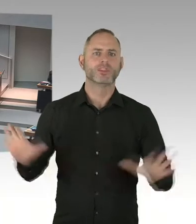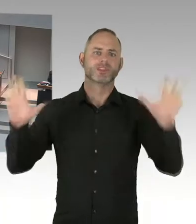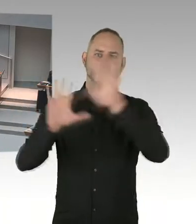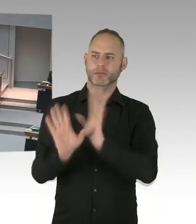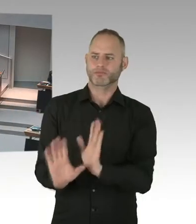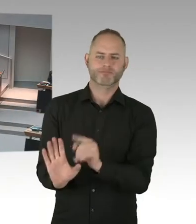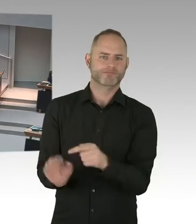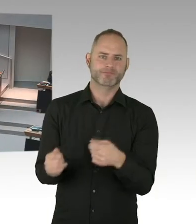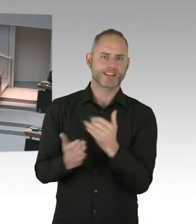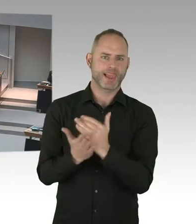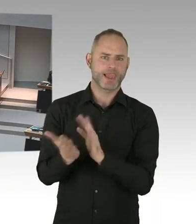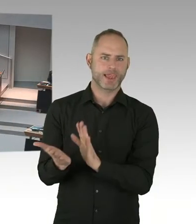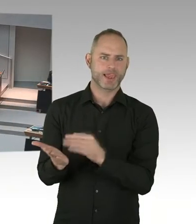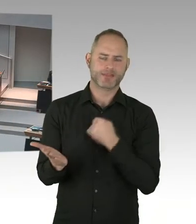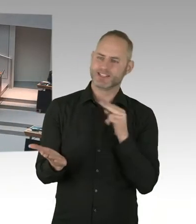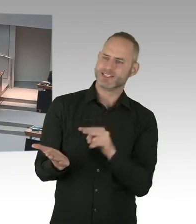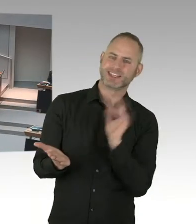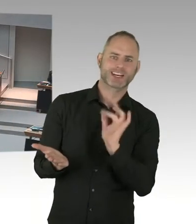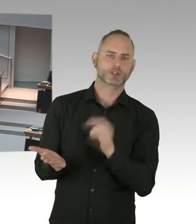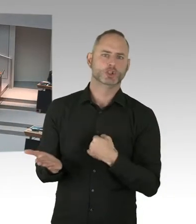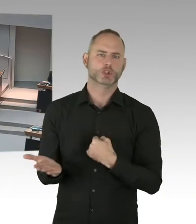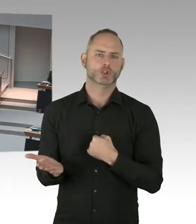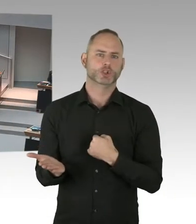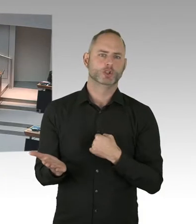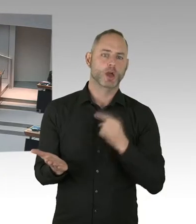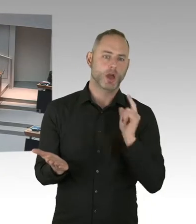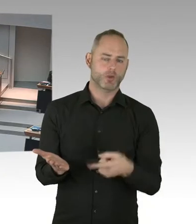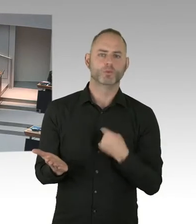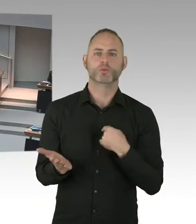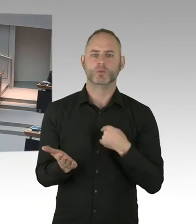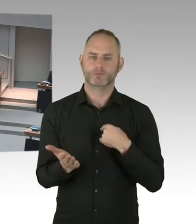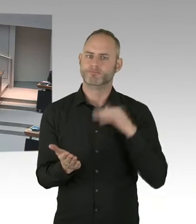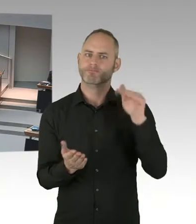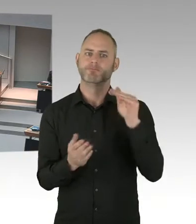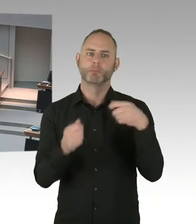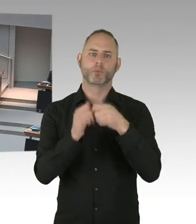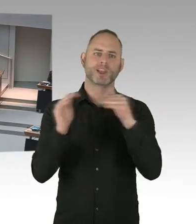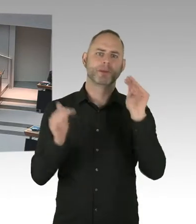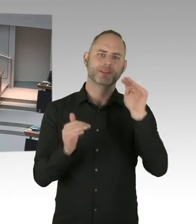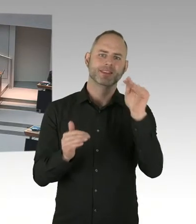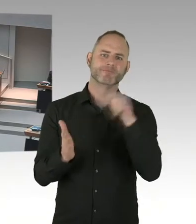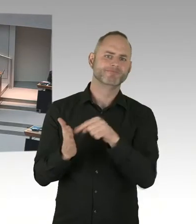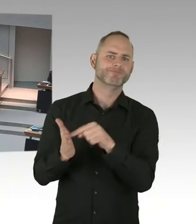das ist auf jeden Fall etwas, woran wir auch arbeiten. (Präsidium) Wir kommen jetzt Bündnis 90/Die Grünen,